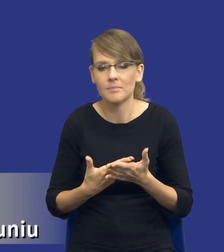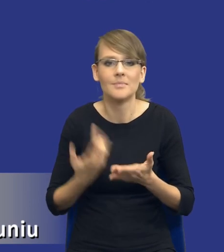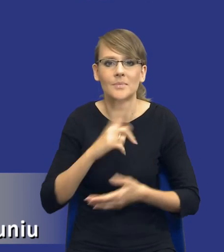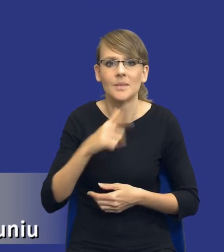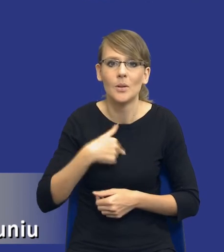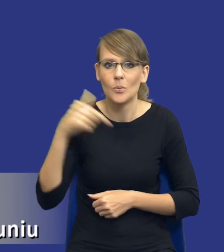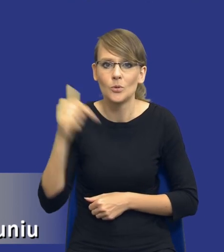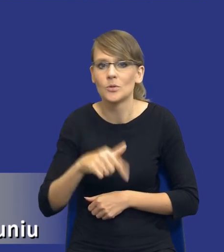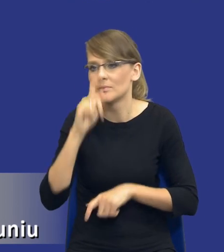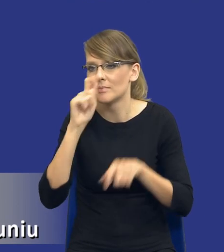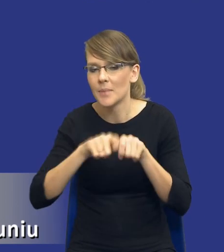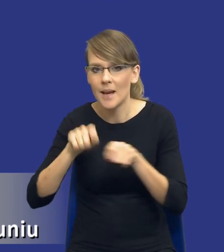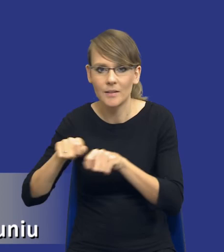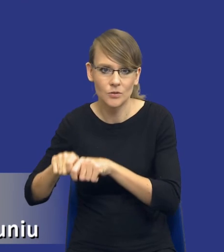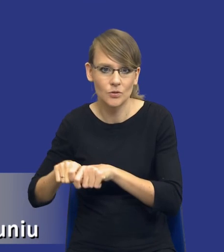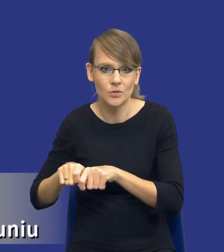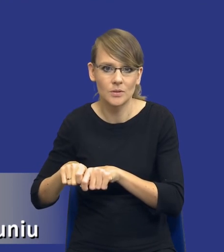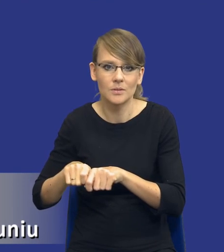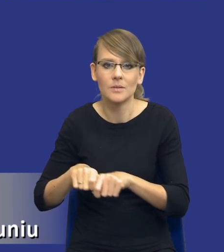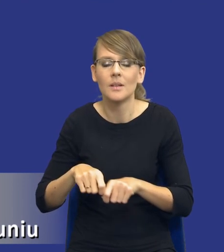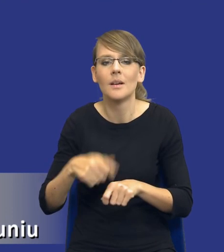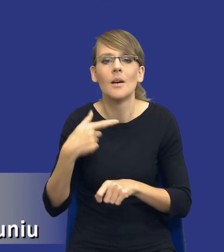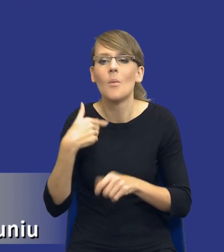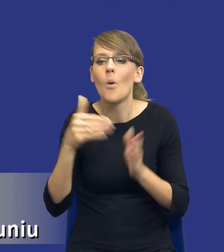zidentyfikować w naszych potrzebach zakupowych możliwość